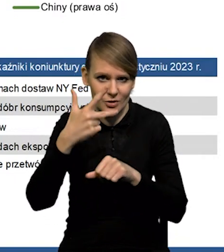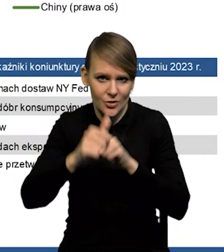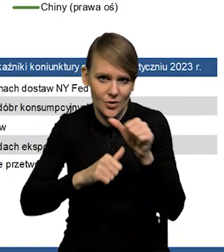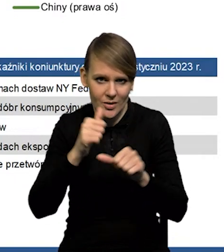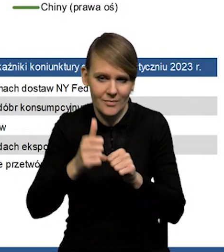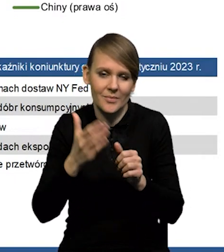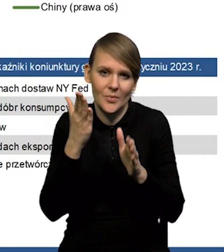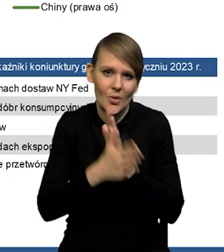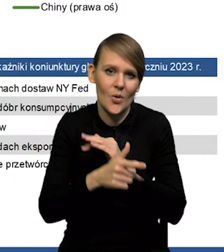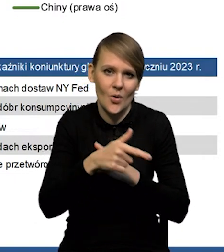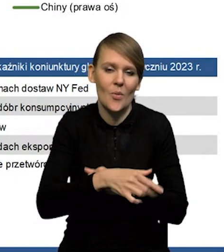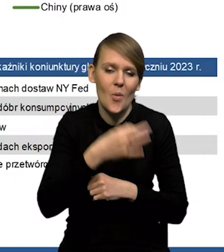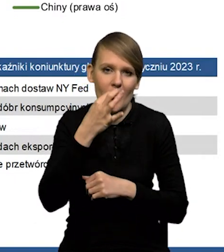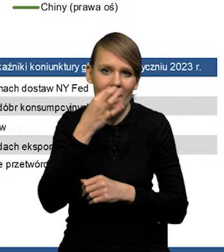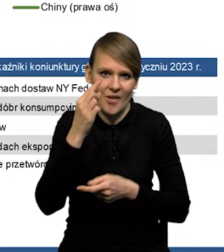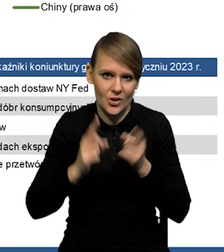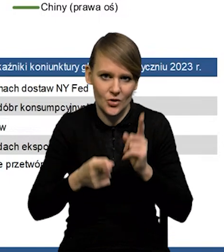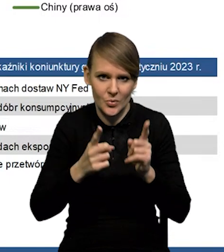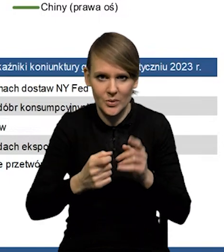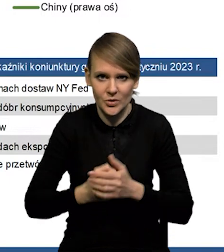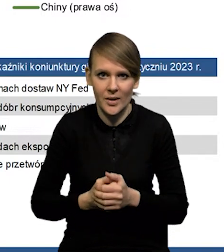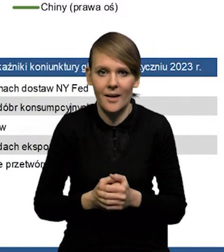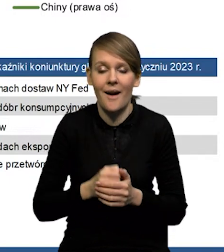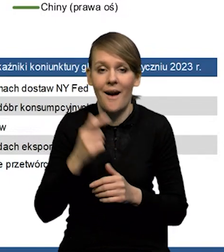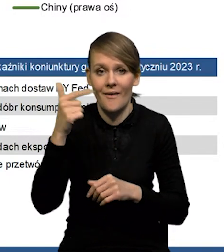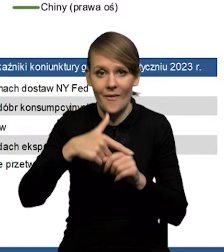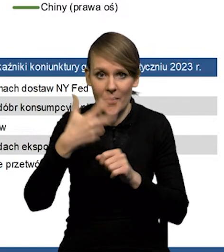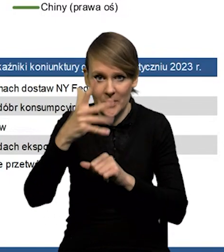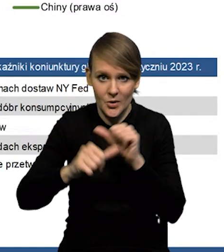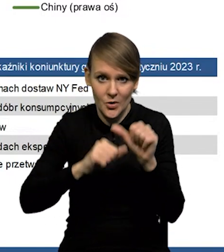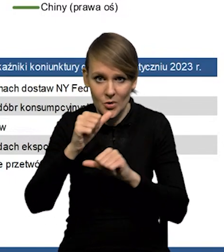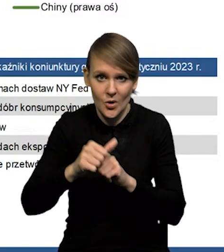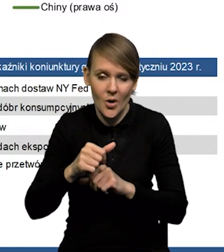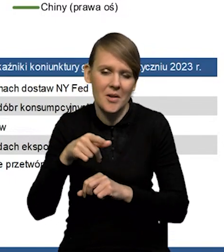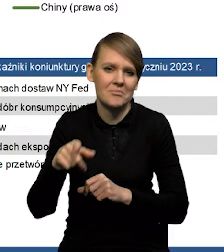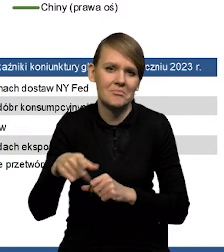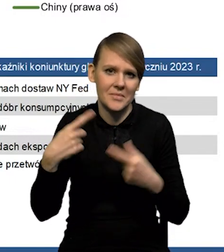Tak po prostu ta poprawa następuje szybciej. Natomiast '25 rok już nie zmienialiśmy.